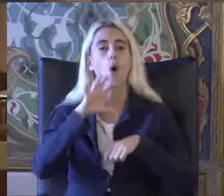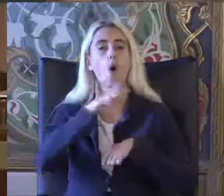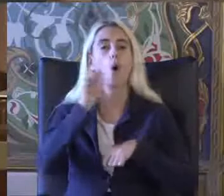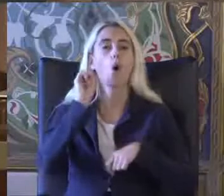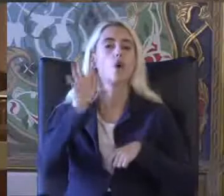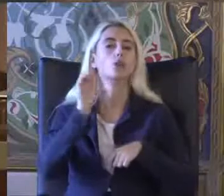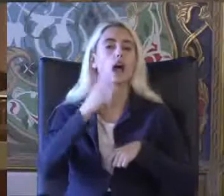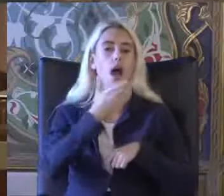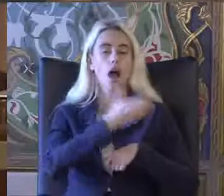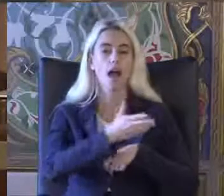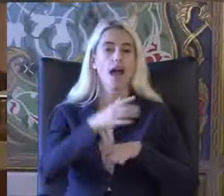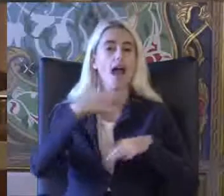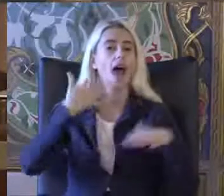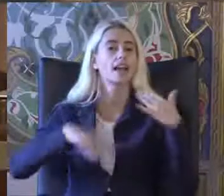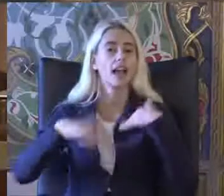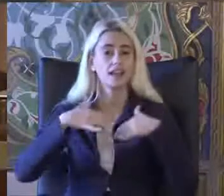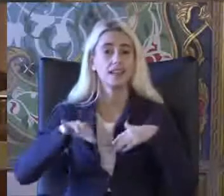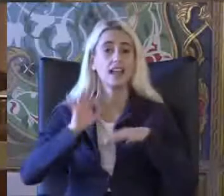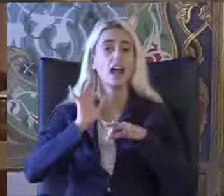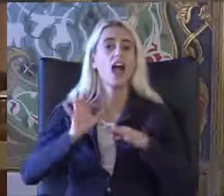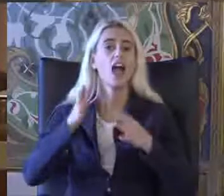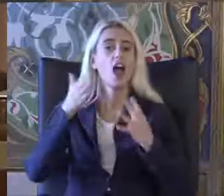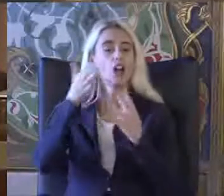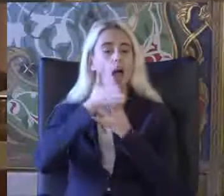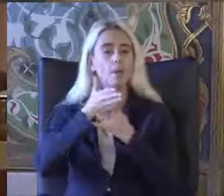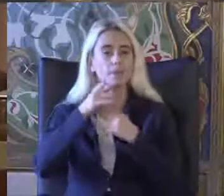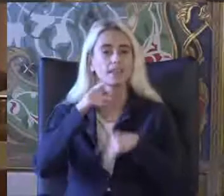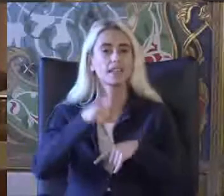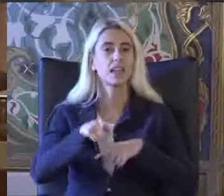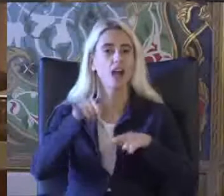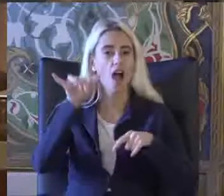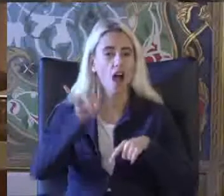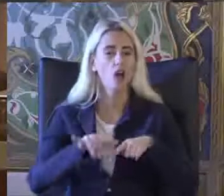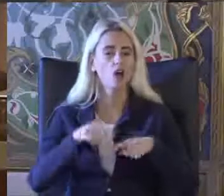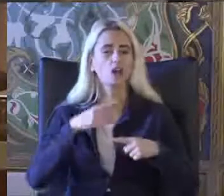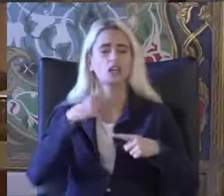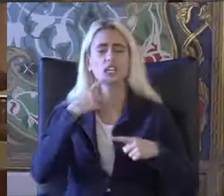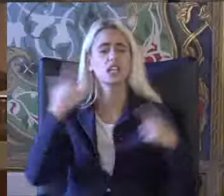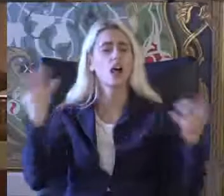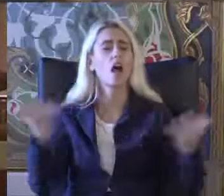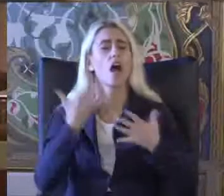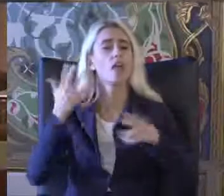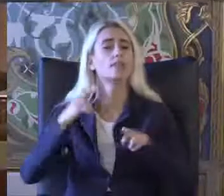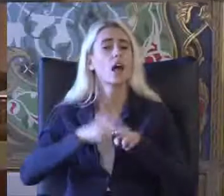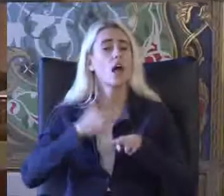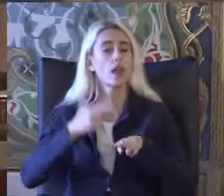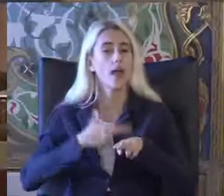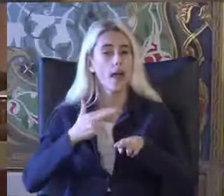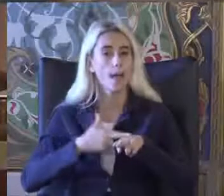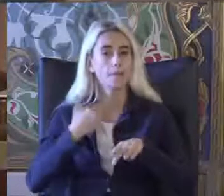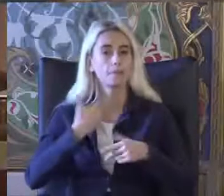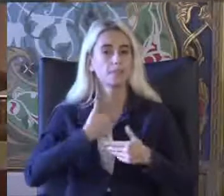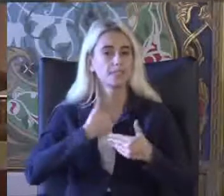Engellilik ve erişilebilirlik hakkı konusunda yılların deneyimi ile Bir de sunumunu yapacak